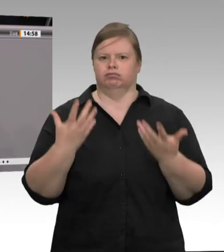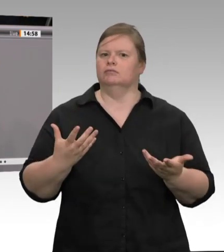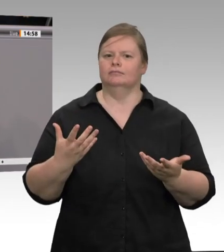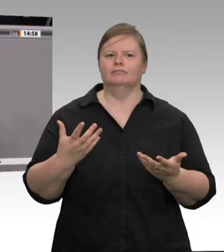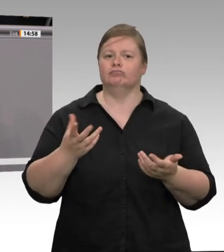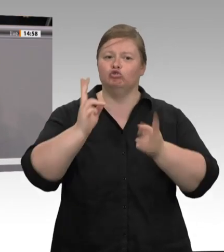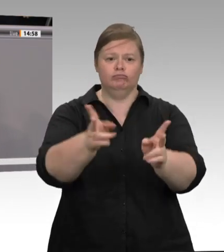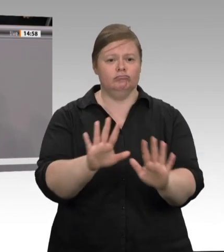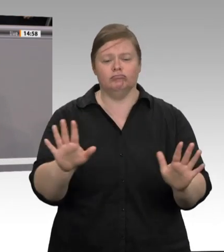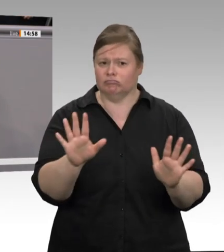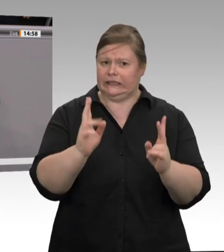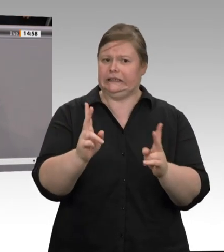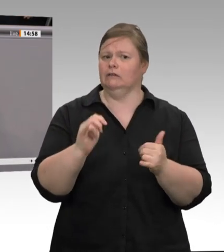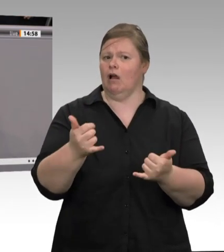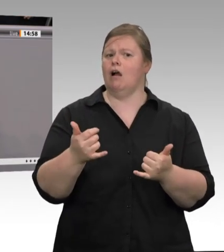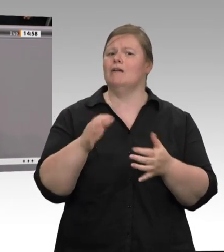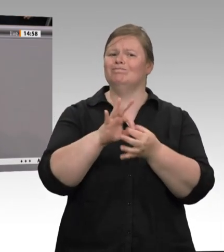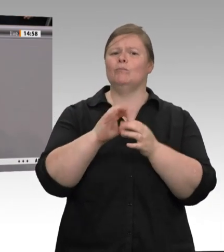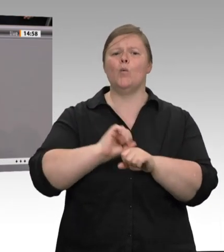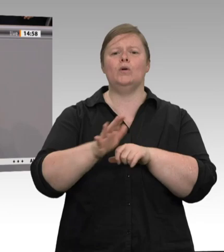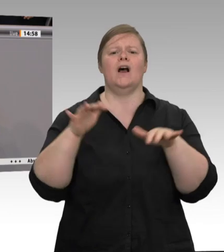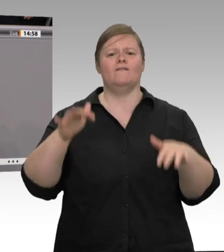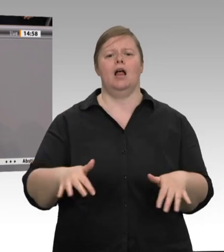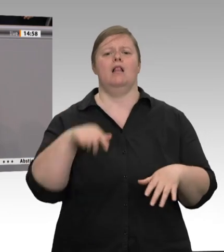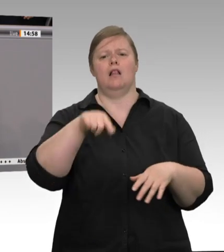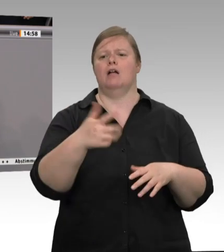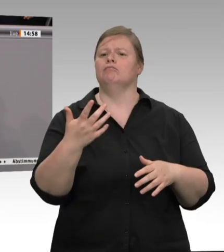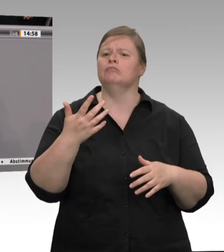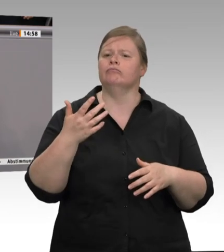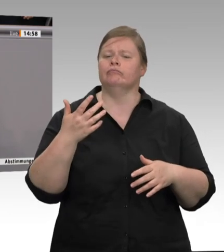mit 800 Menschen unter Quarantäne gestellt. Es ist meines Erachtens am Ende einer solch